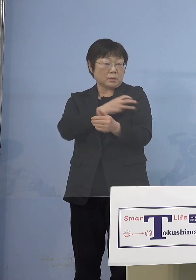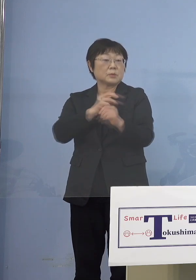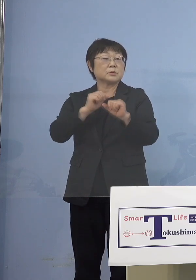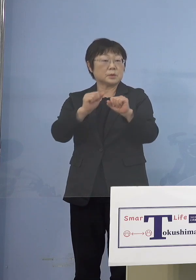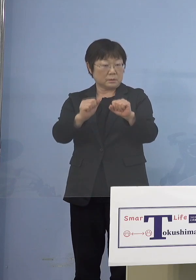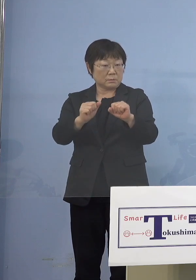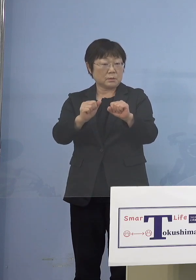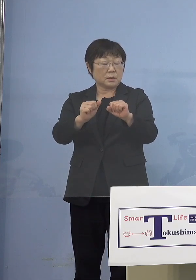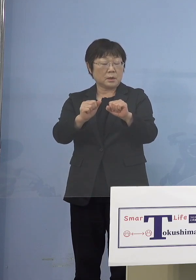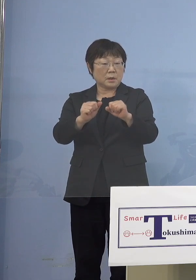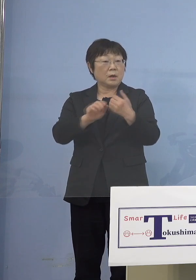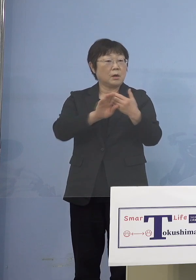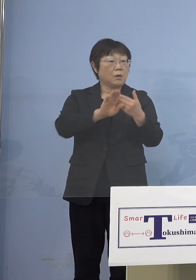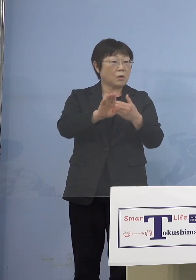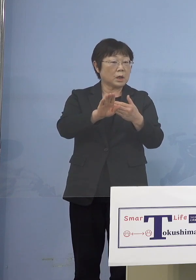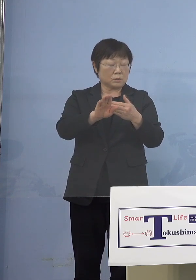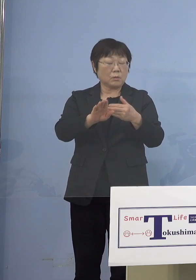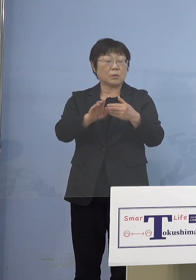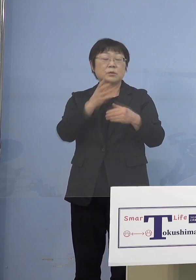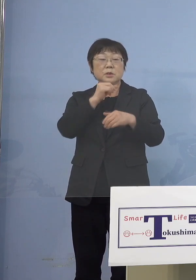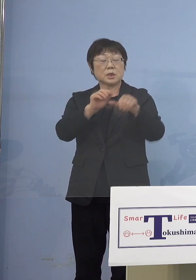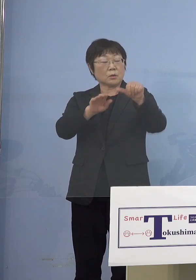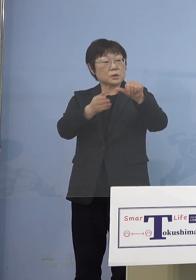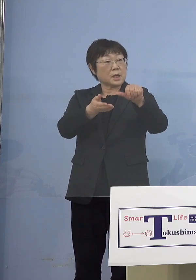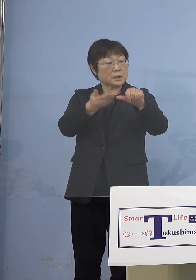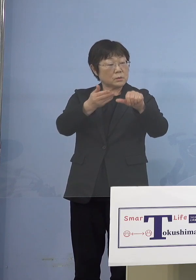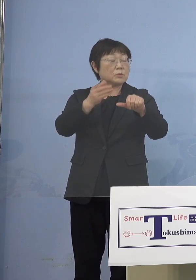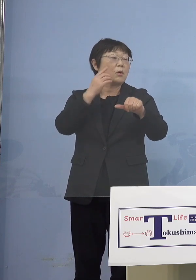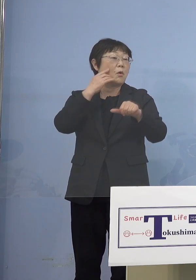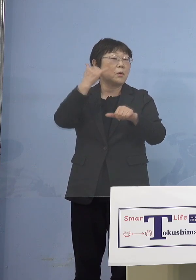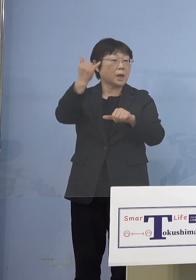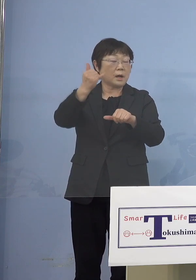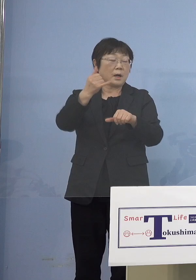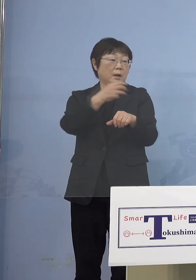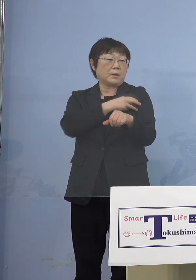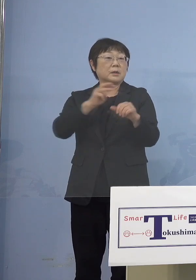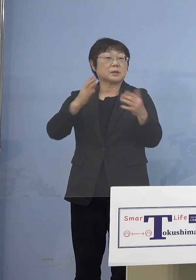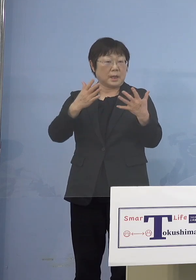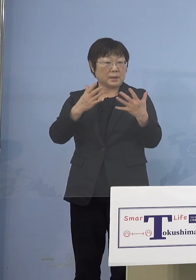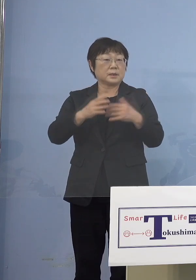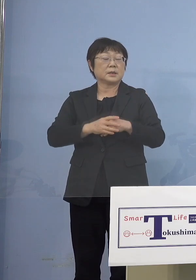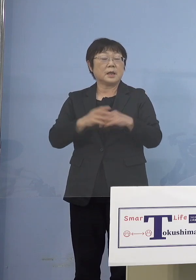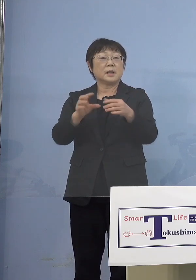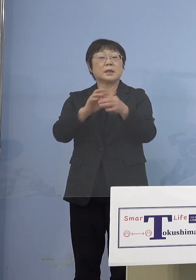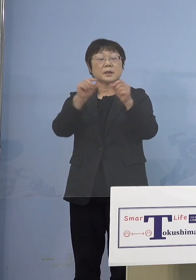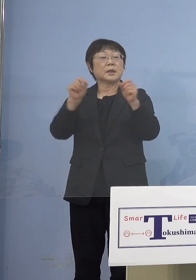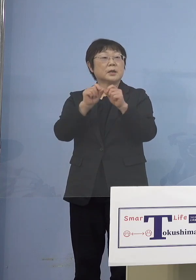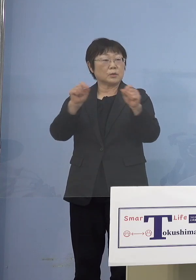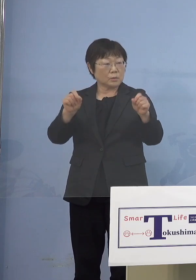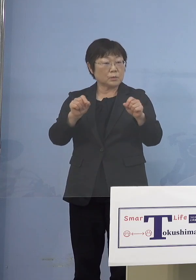じゃあ5歳の親御さんが打ってなくて 結局まだ例えばワクチン